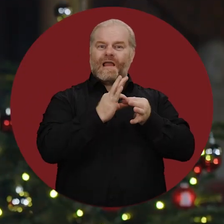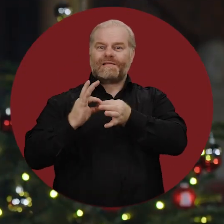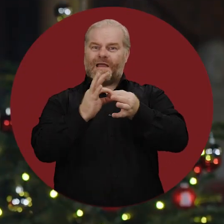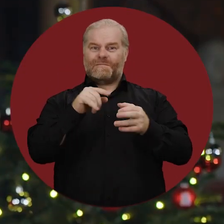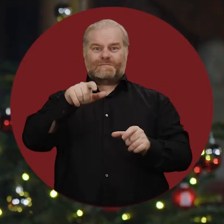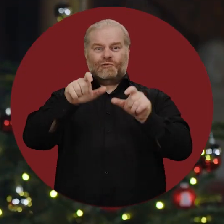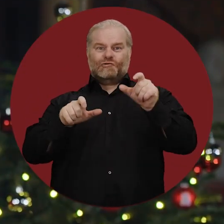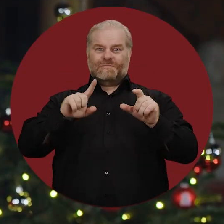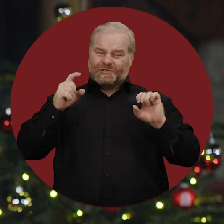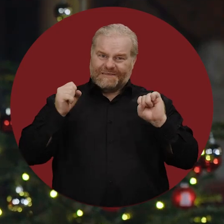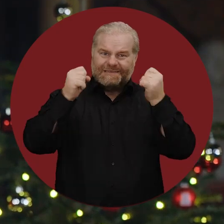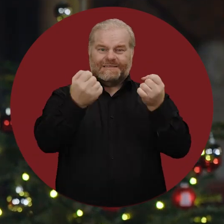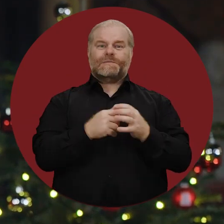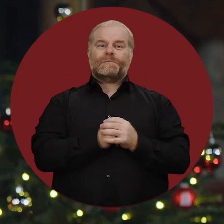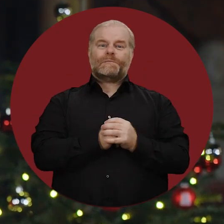Miteinander der Menschen zu erreichen.